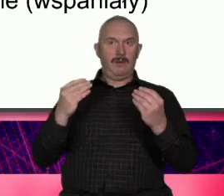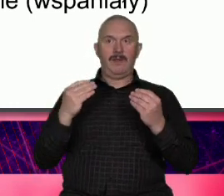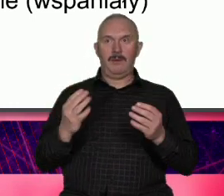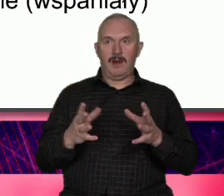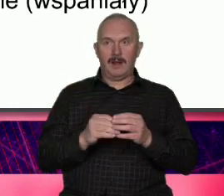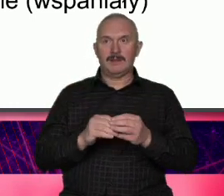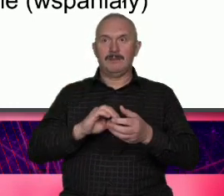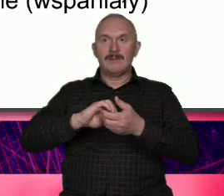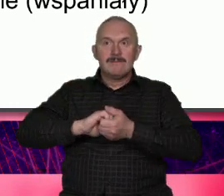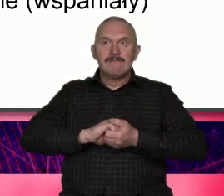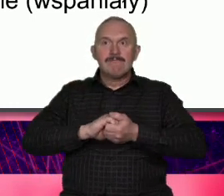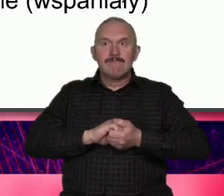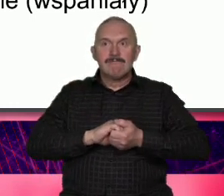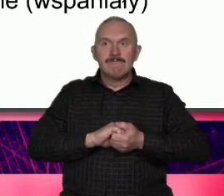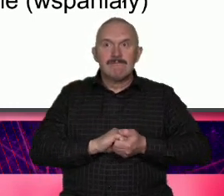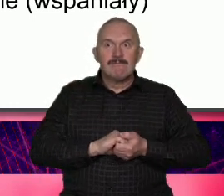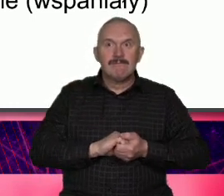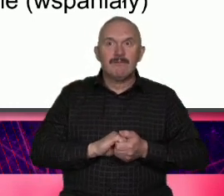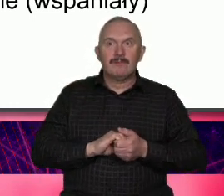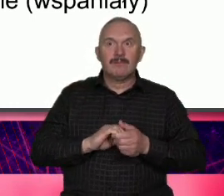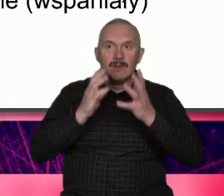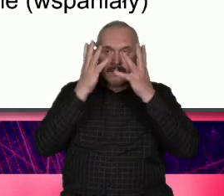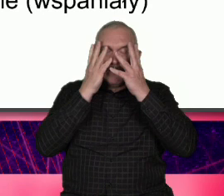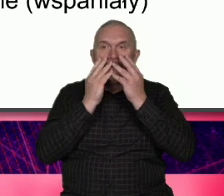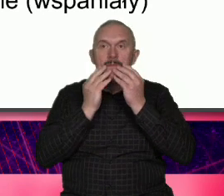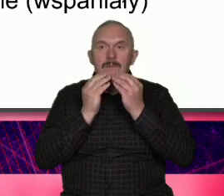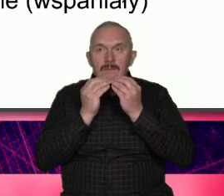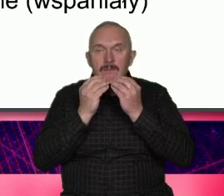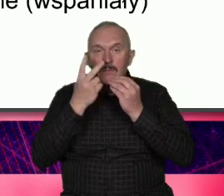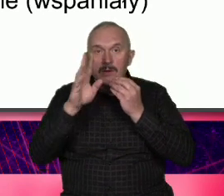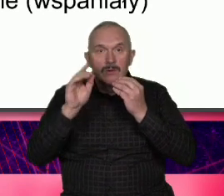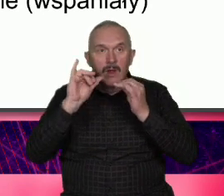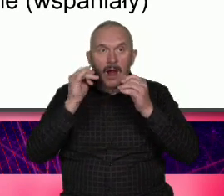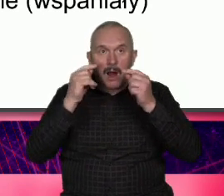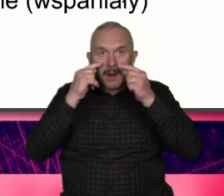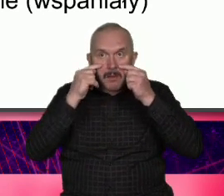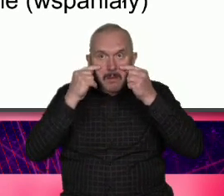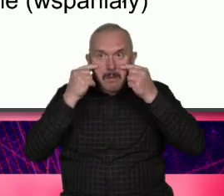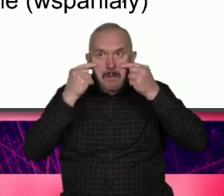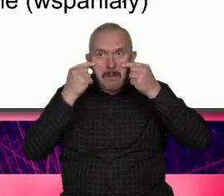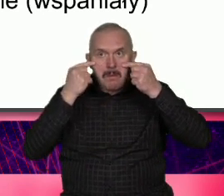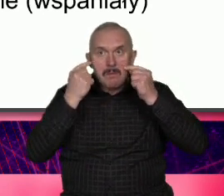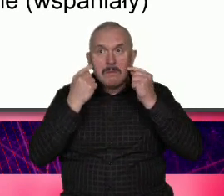tylko że z bruzdami bliznami po bliznach domyślamy się Aha coś się działo w życiu